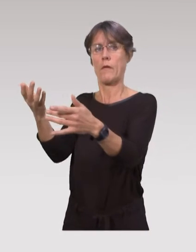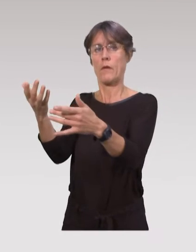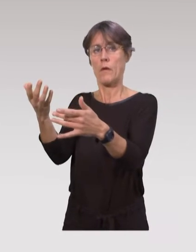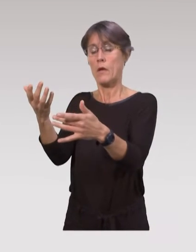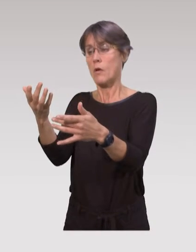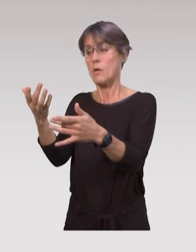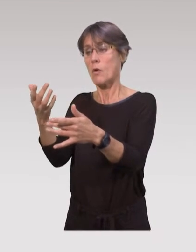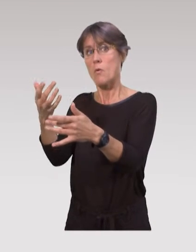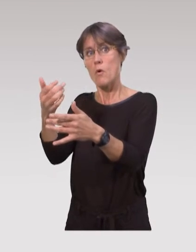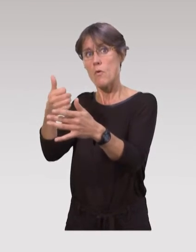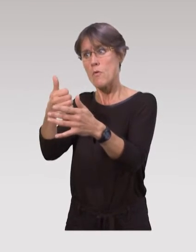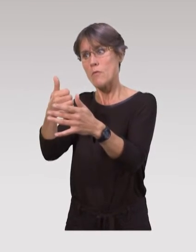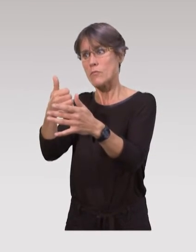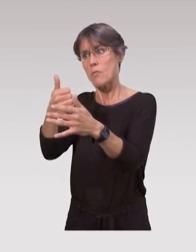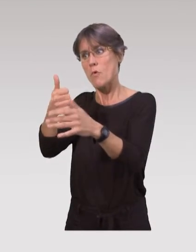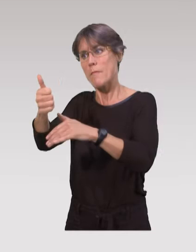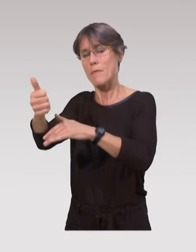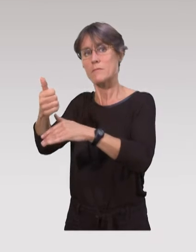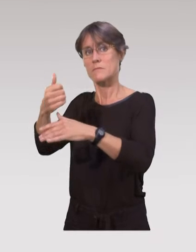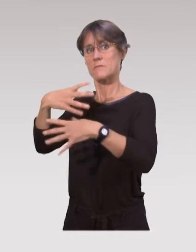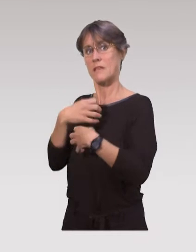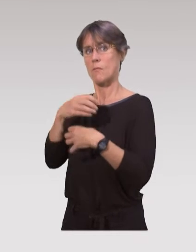pour qu’ils soient un petit peu moins stressés avec leur enfant.